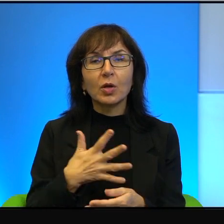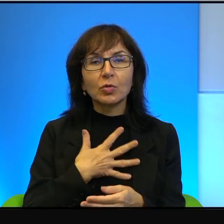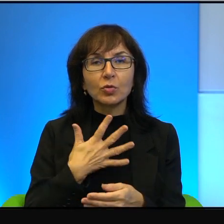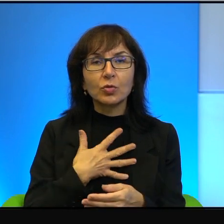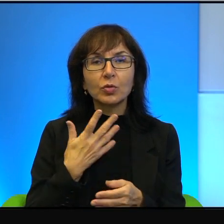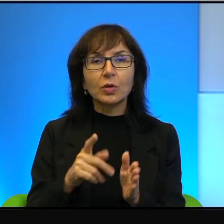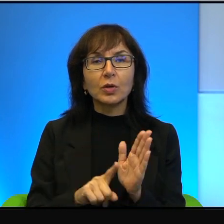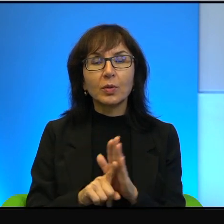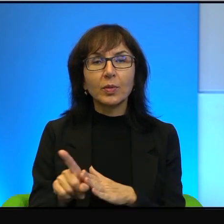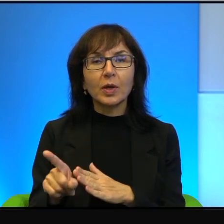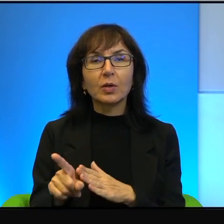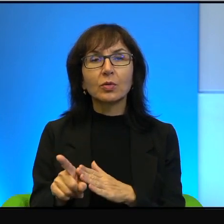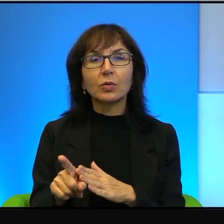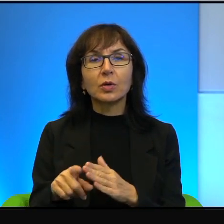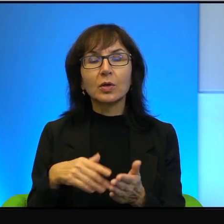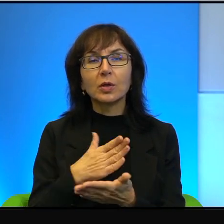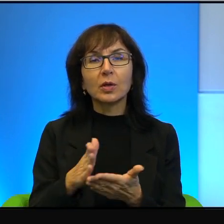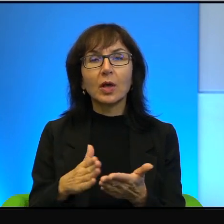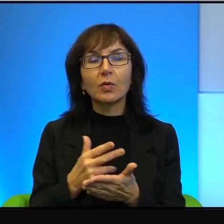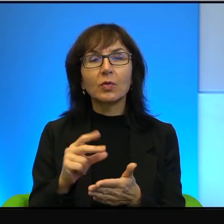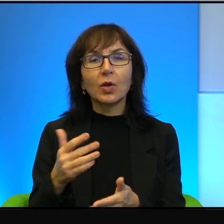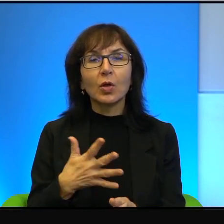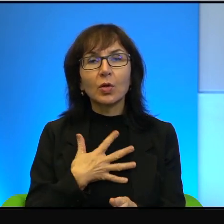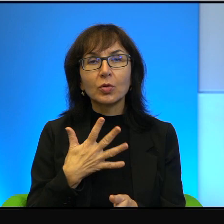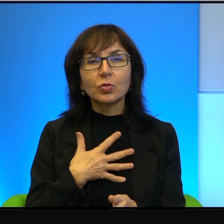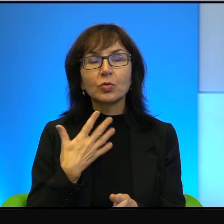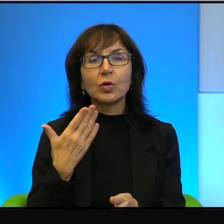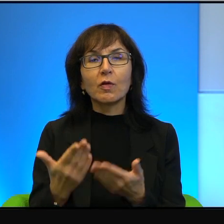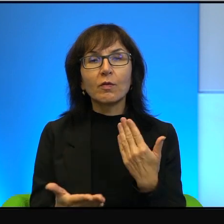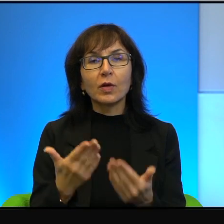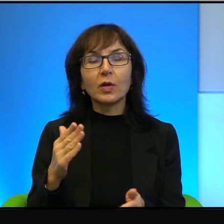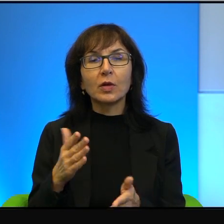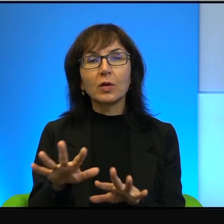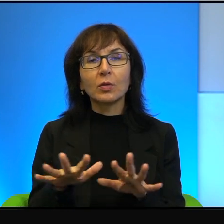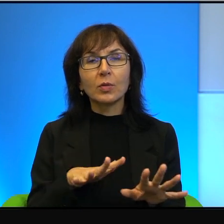tych krajów, nigdy nie czuli wagi tego miejsca